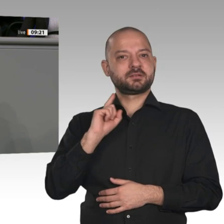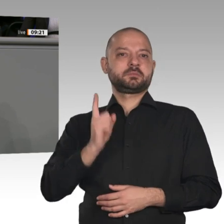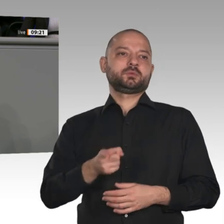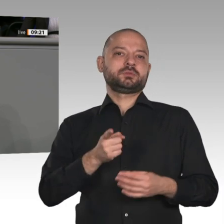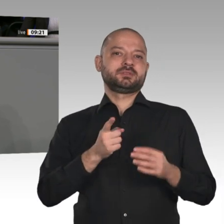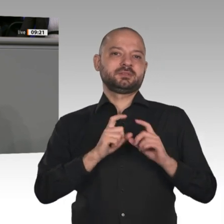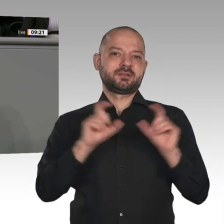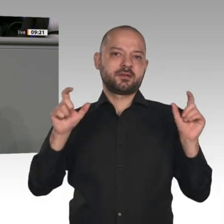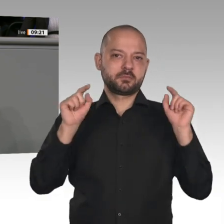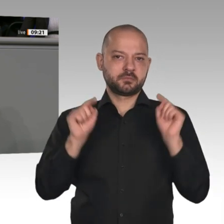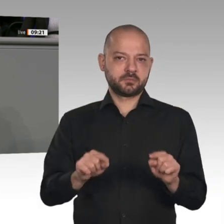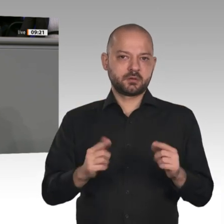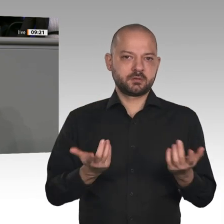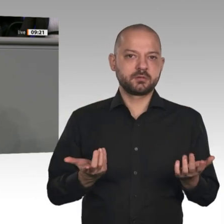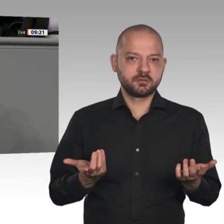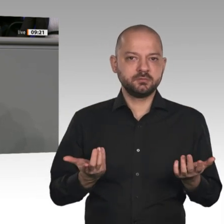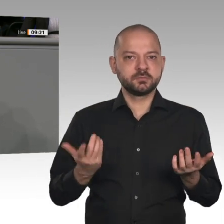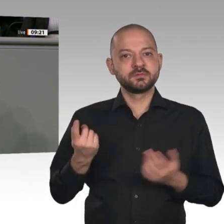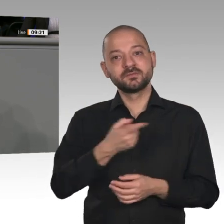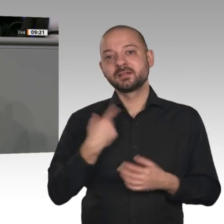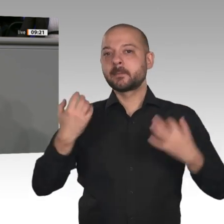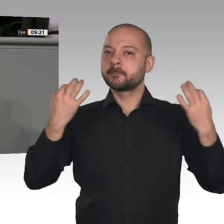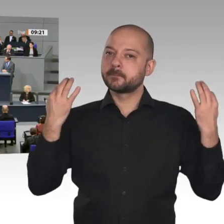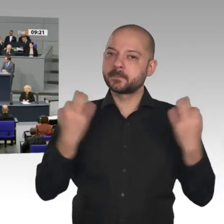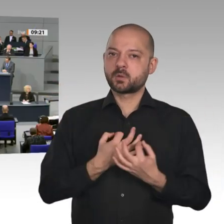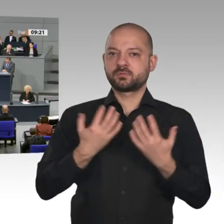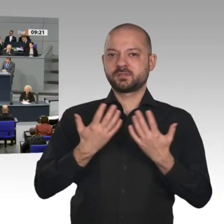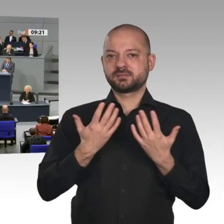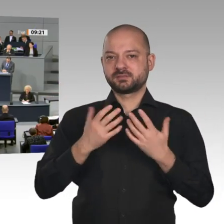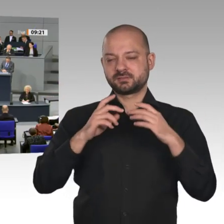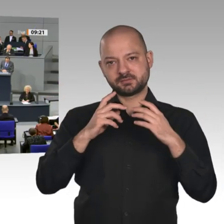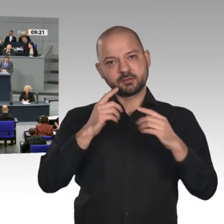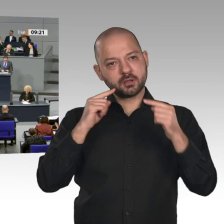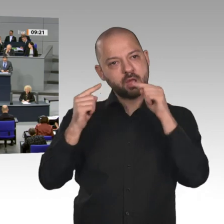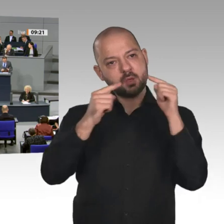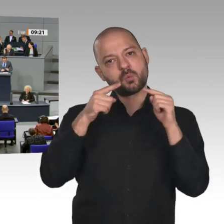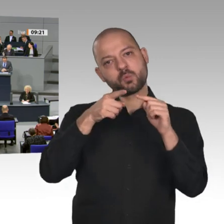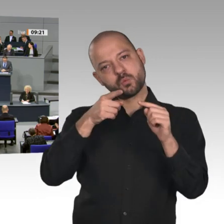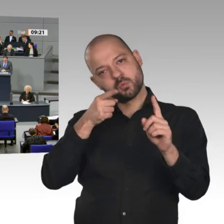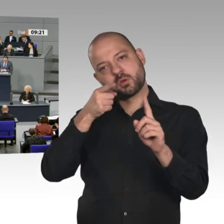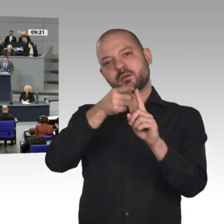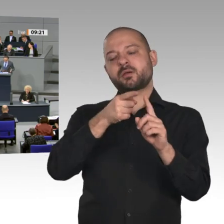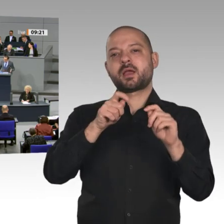Wirtschaftsexperten an der Hand, Herr Altmaier, die Ihnen nicht nach dem Mund reden, sondern die Ihre Politik kritisch begleiten könnten. Die vermittle ich Ihnen